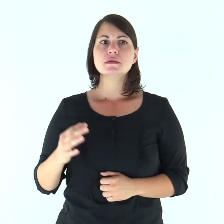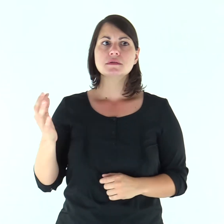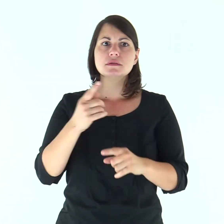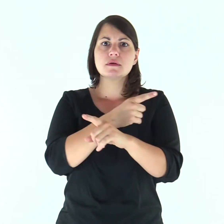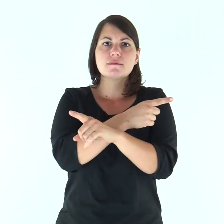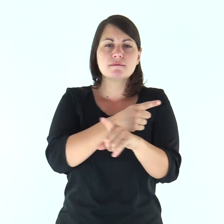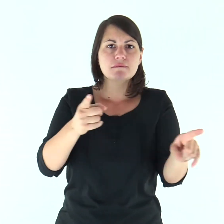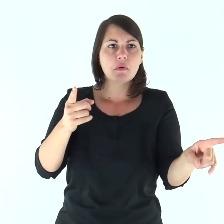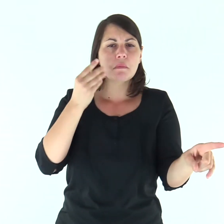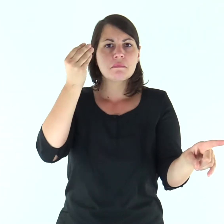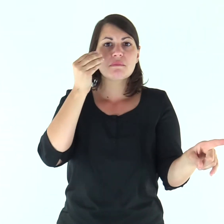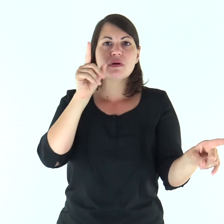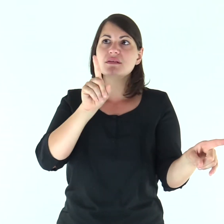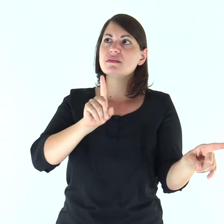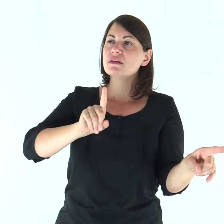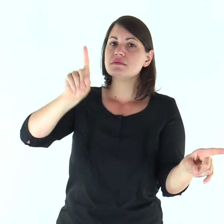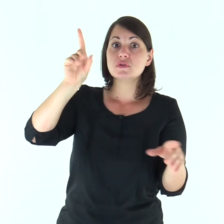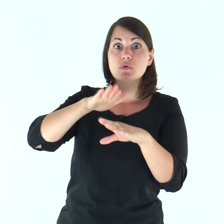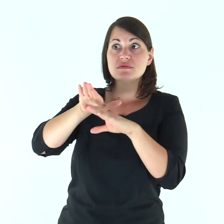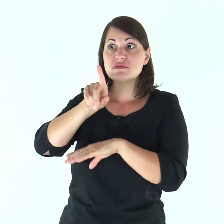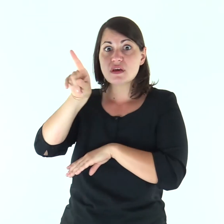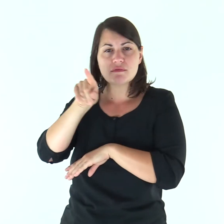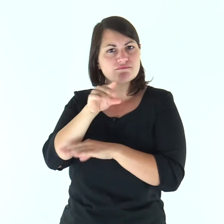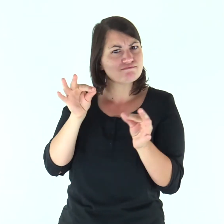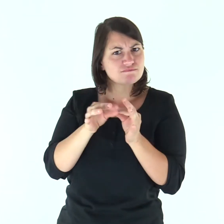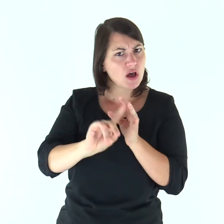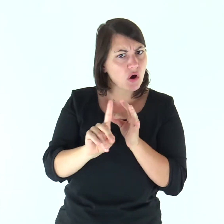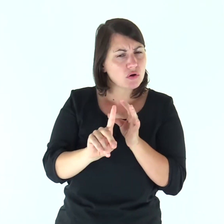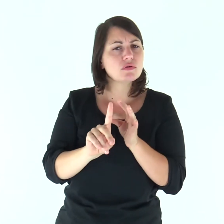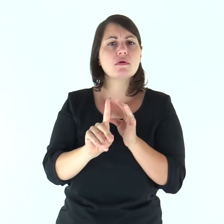«Se sembra male ai vostri occhi servire il Signore,